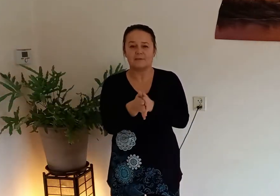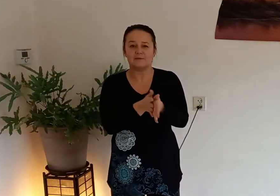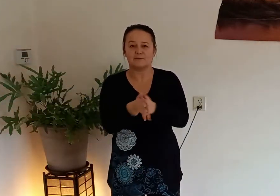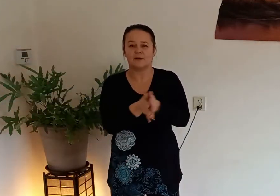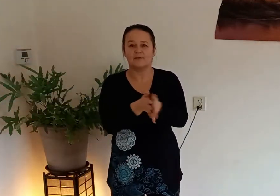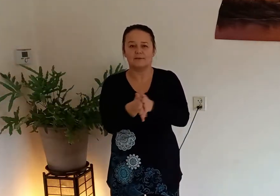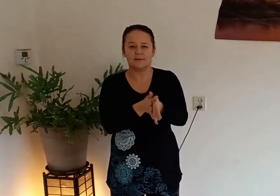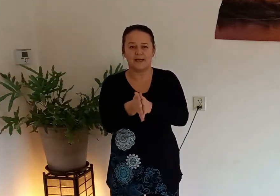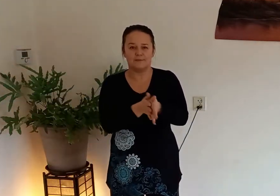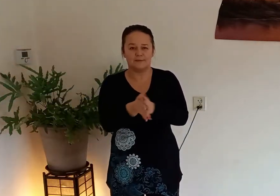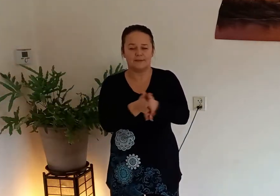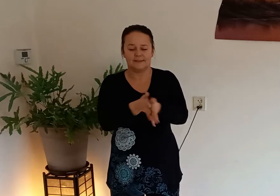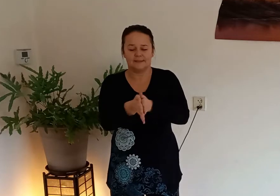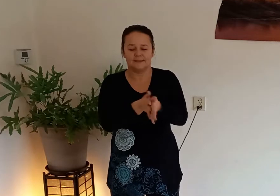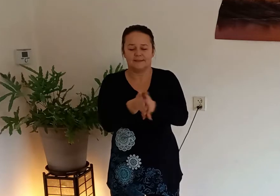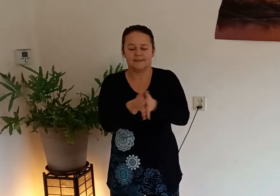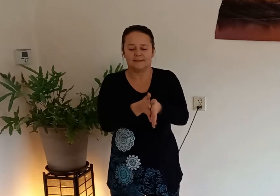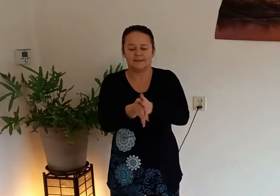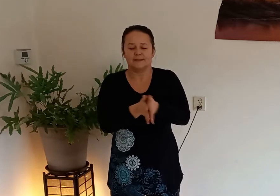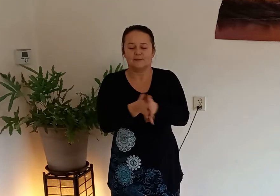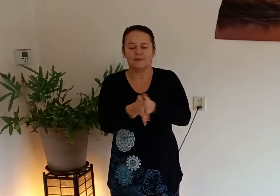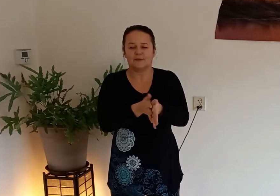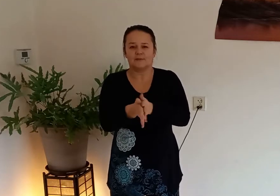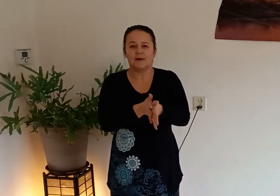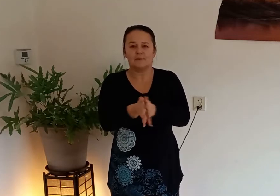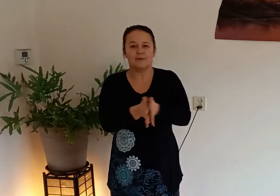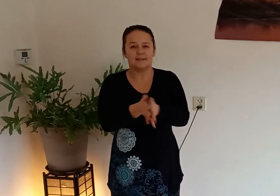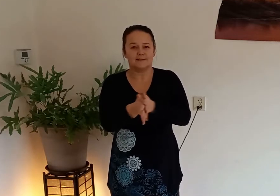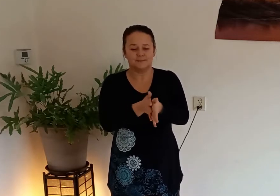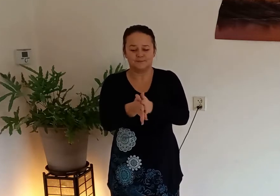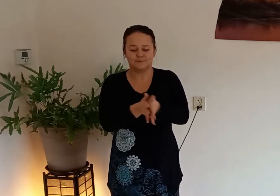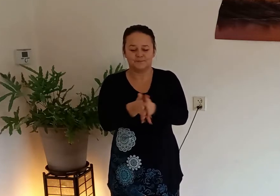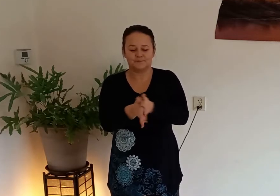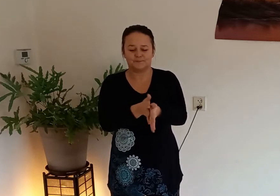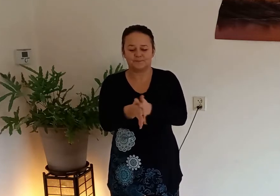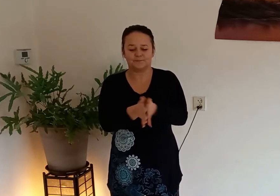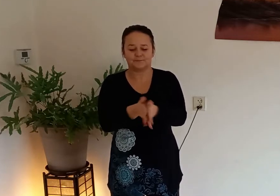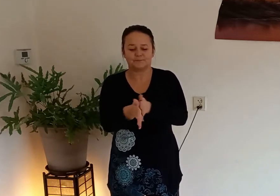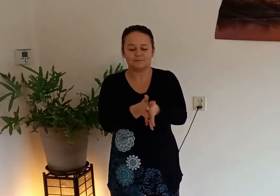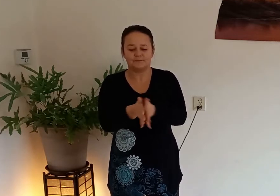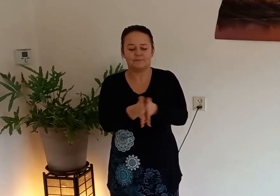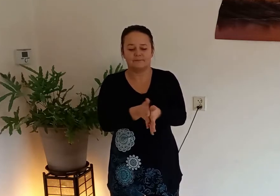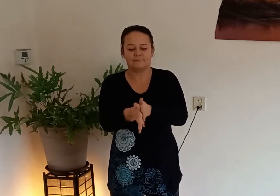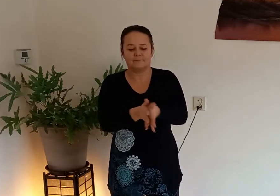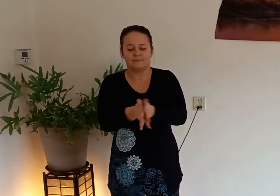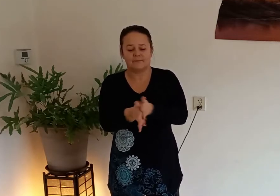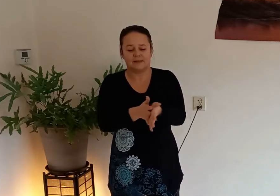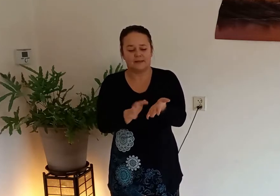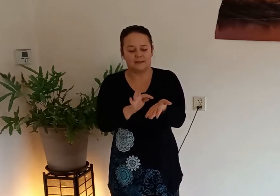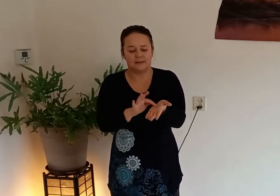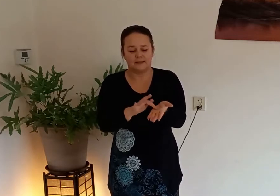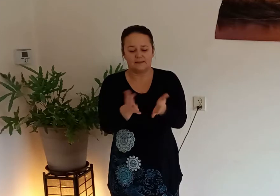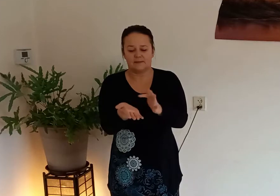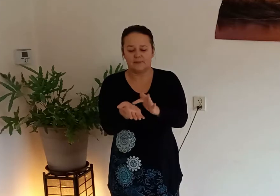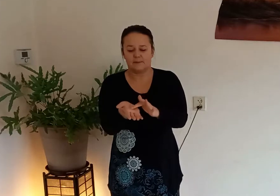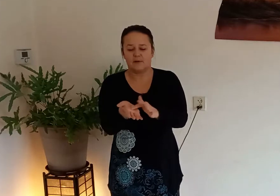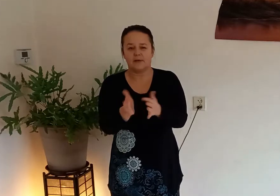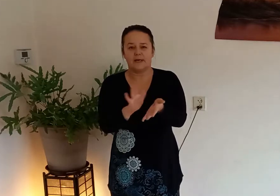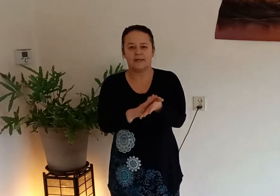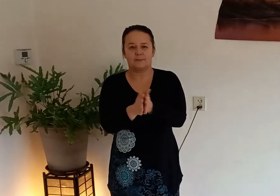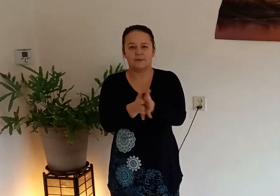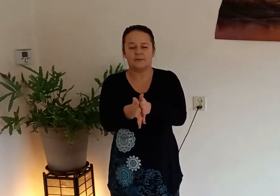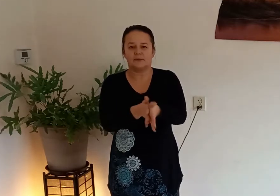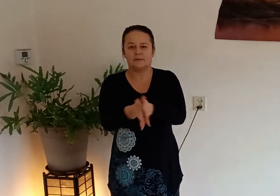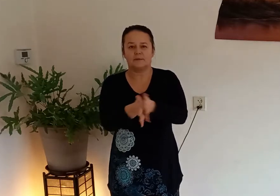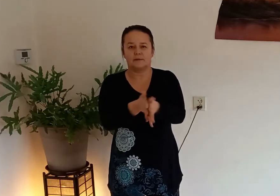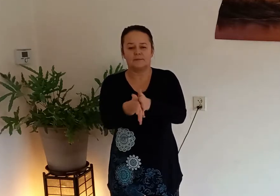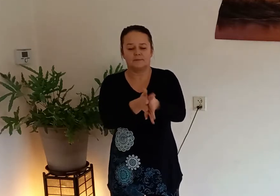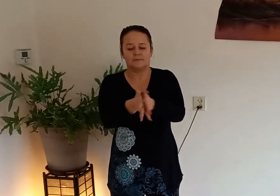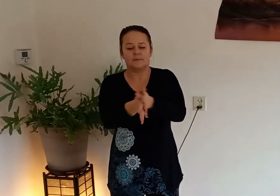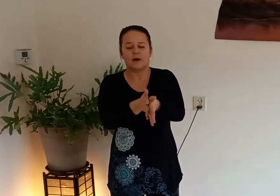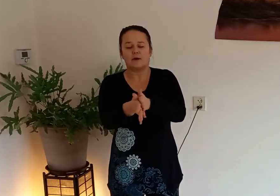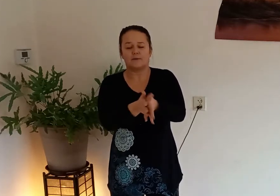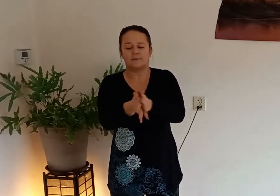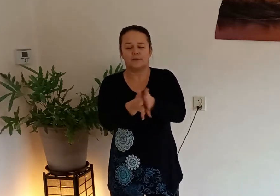dan gaan we in onze handen wrijven totdat ze warm worden hier zitten 2 belangrijke punten